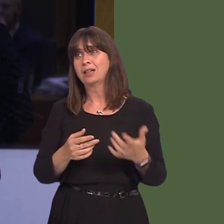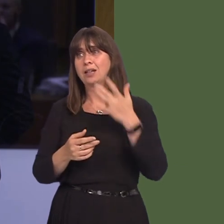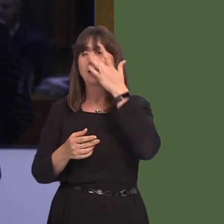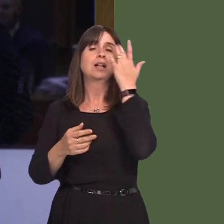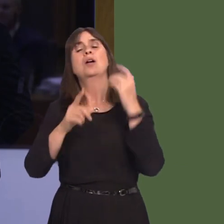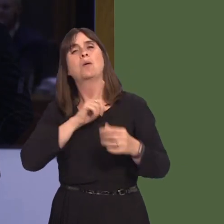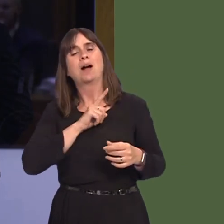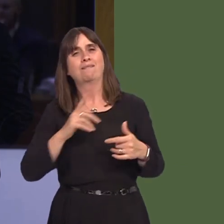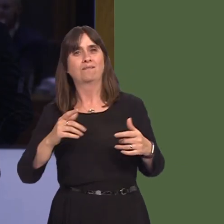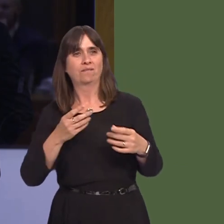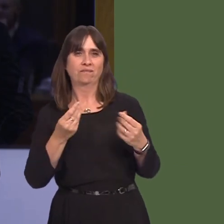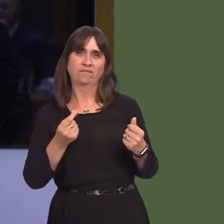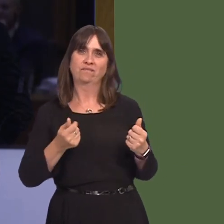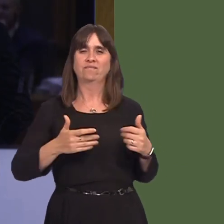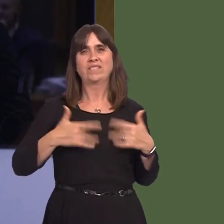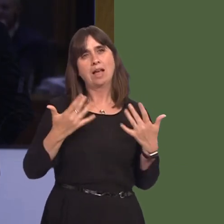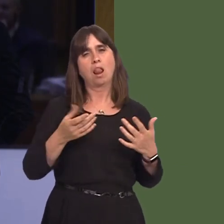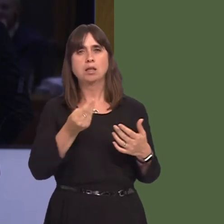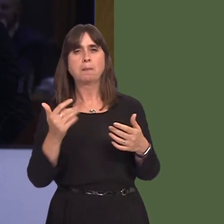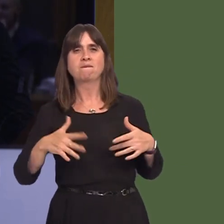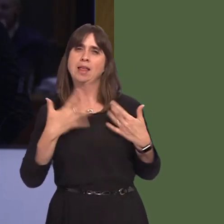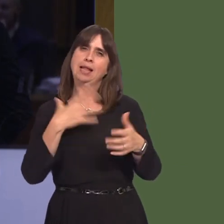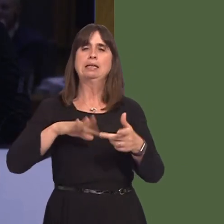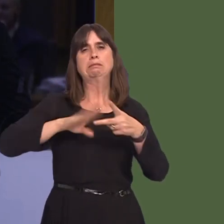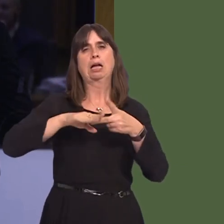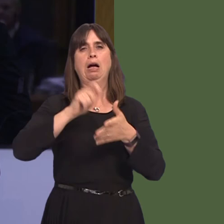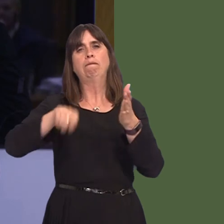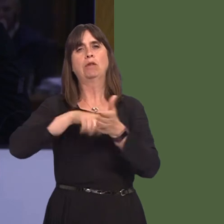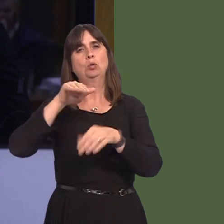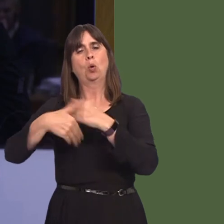and they should be made to vote again. Do you not understand that if the position is